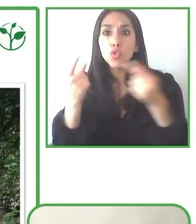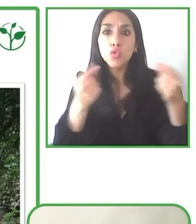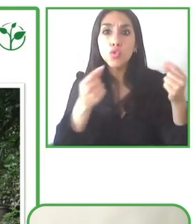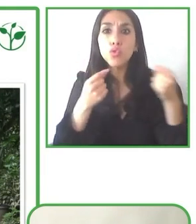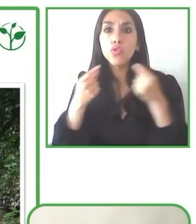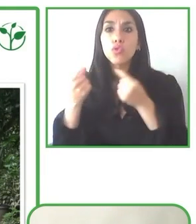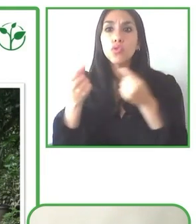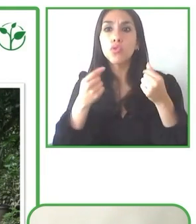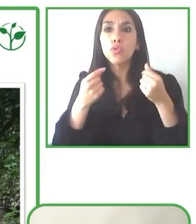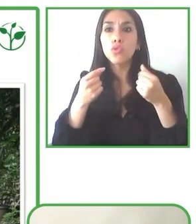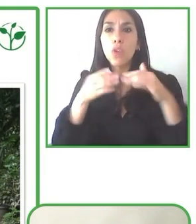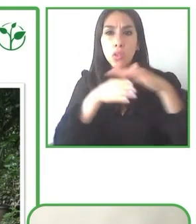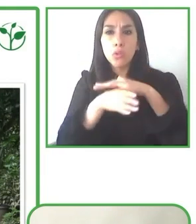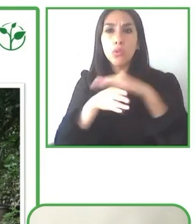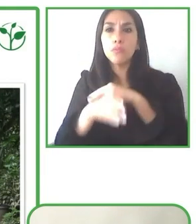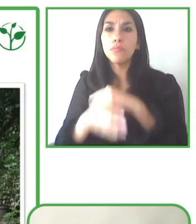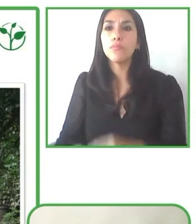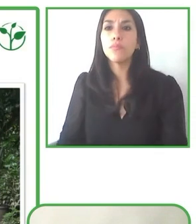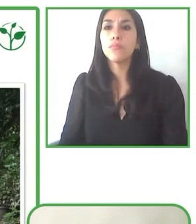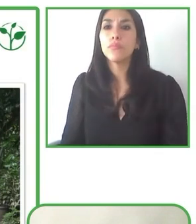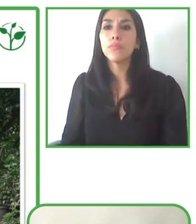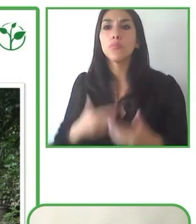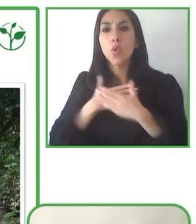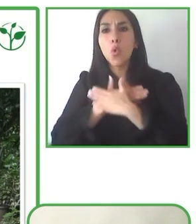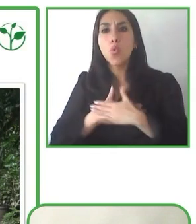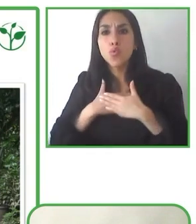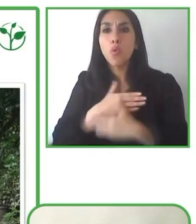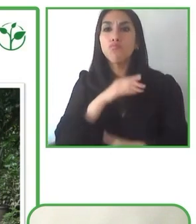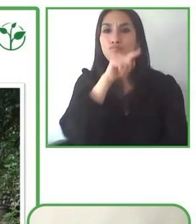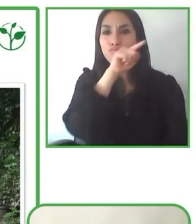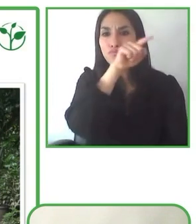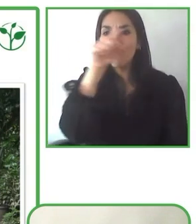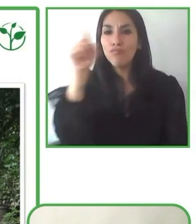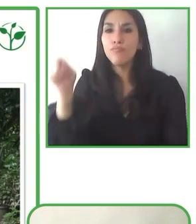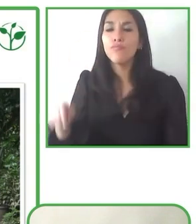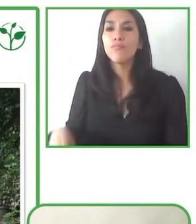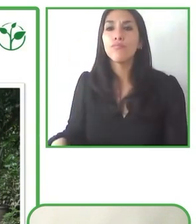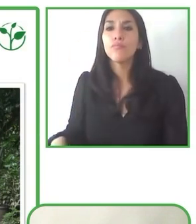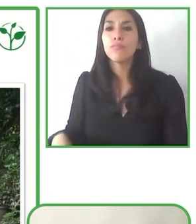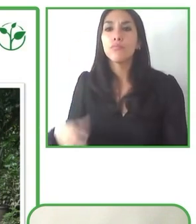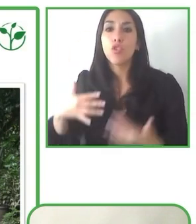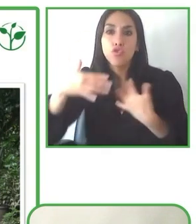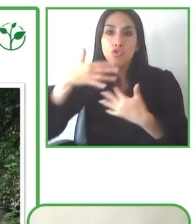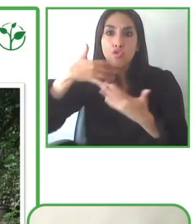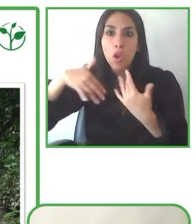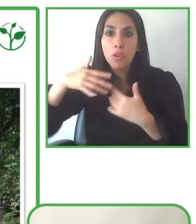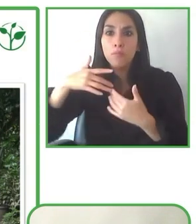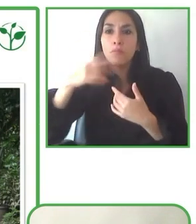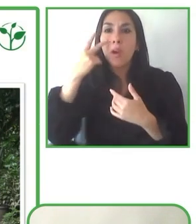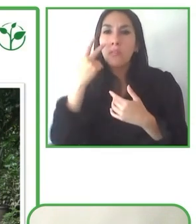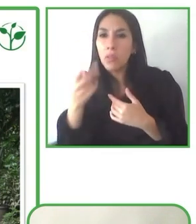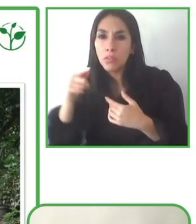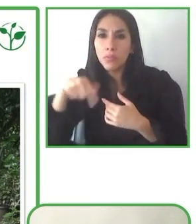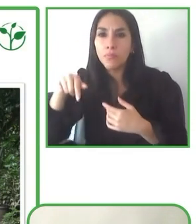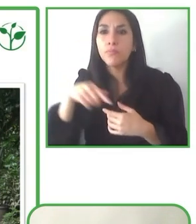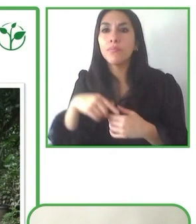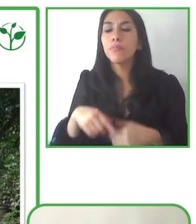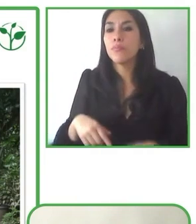Me gustaría empezar por Andrés. Andrés ¿Consideras que los países de América Latina y el Caribe están preparados para